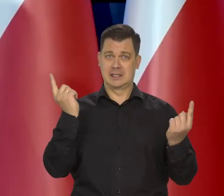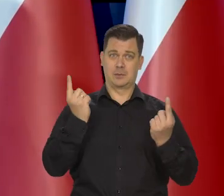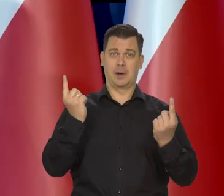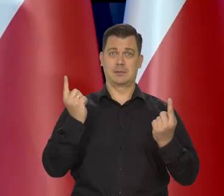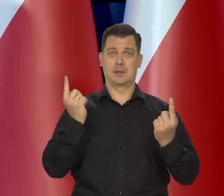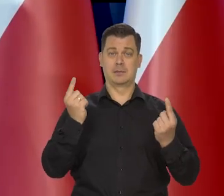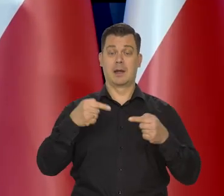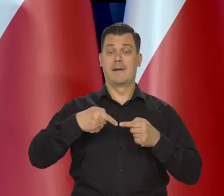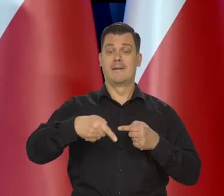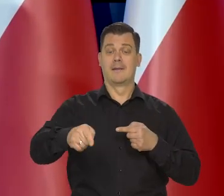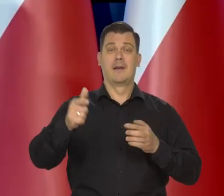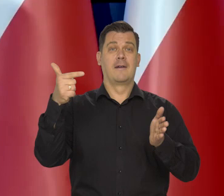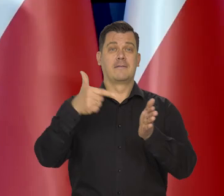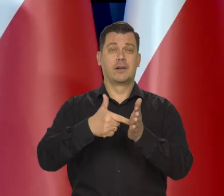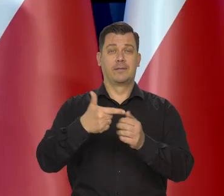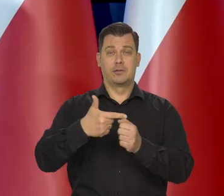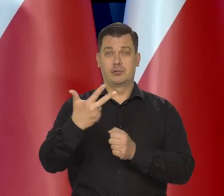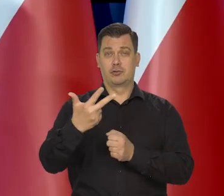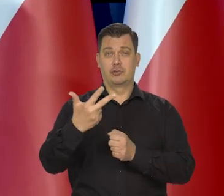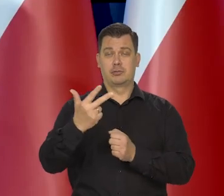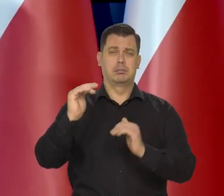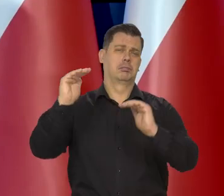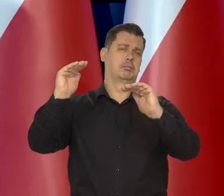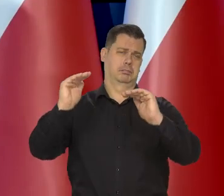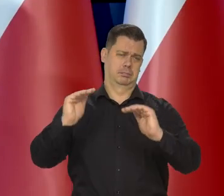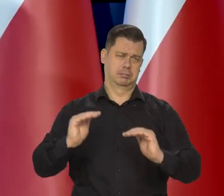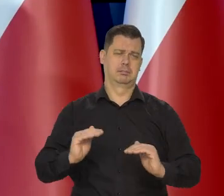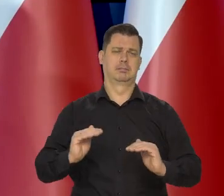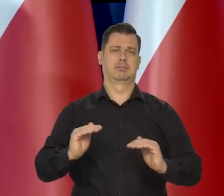to inflacja na koniec roku, będzie się mieściła w takim przedziale